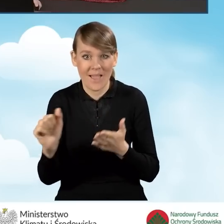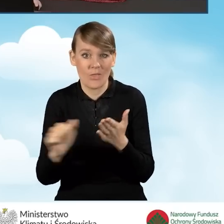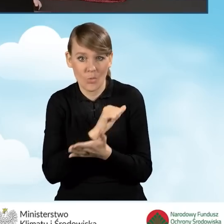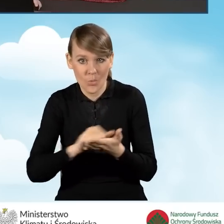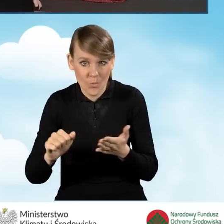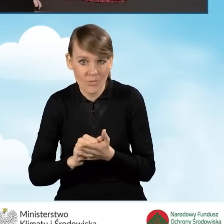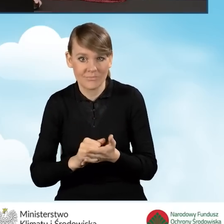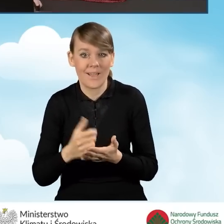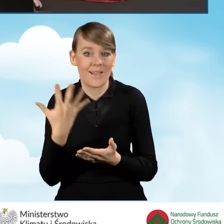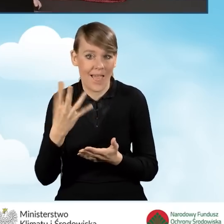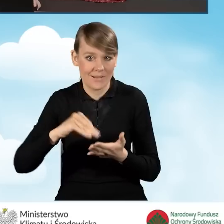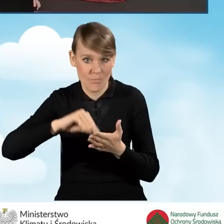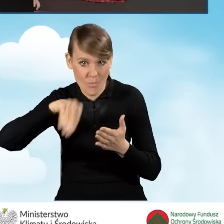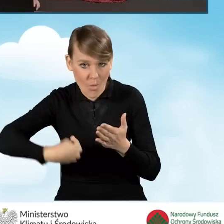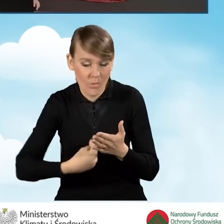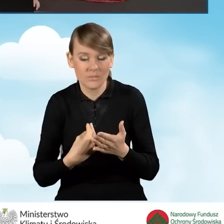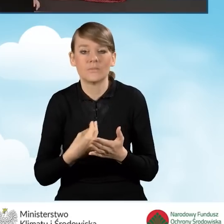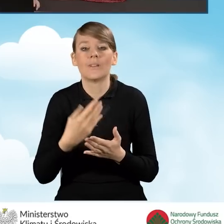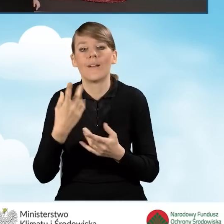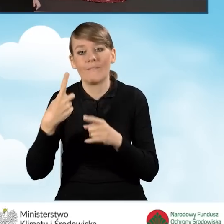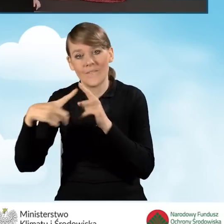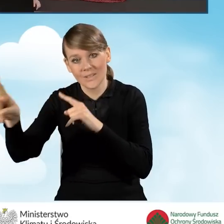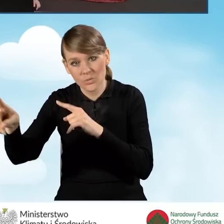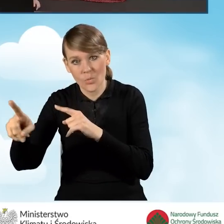i podpisany ręcznie i wysyłany bądź przekazywany do wojewódzkich funduszy,